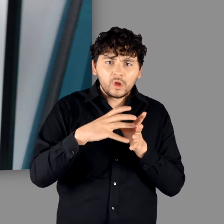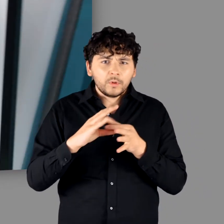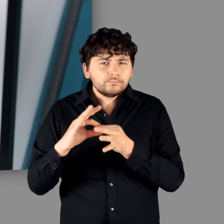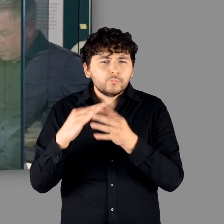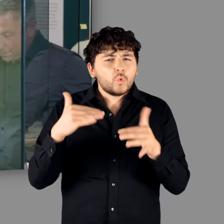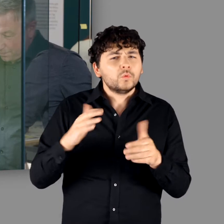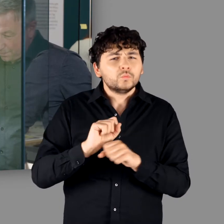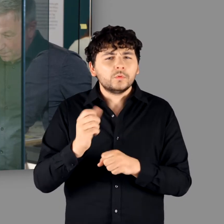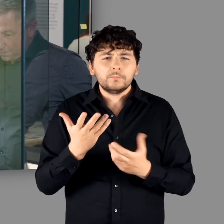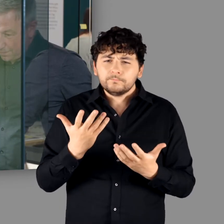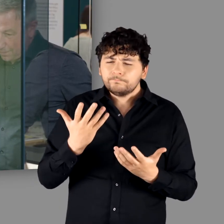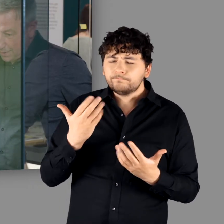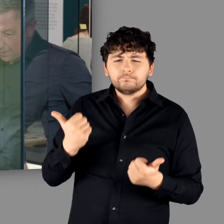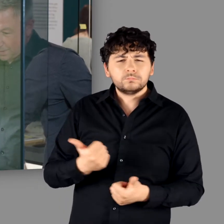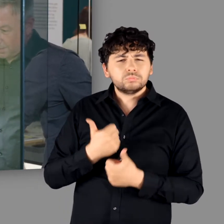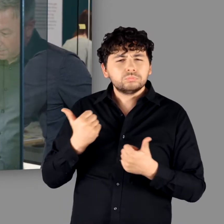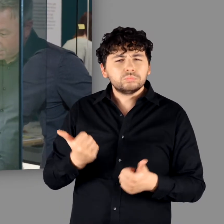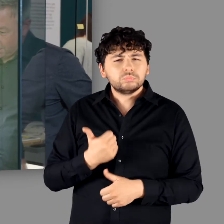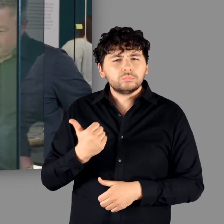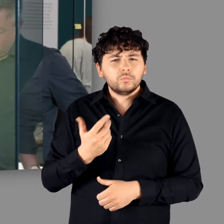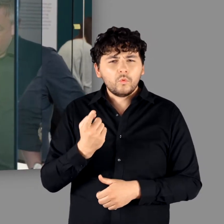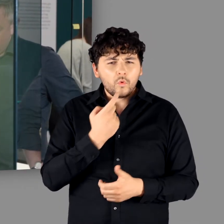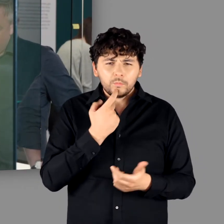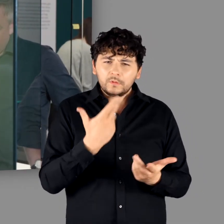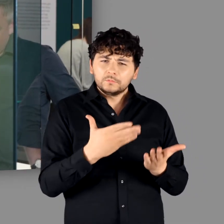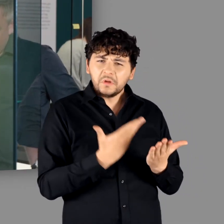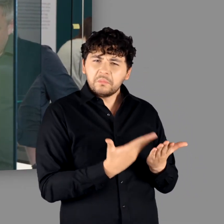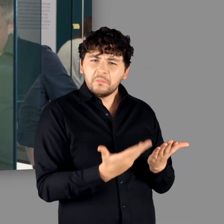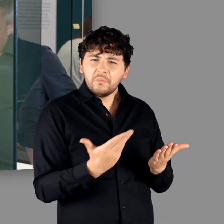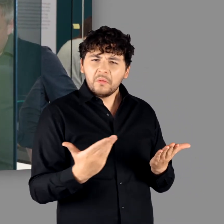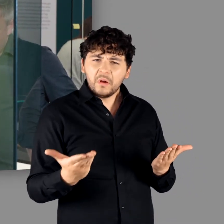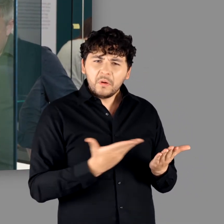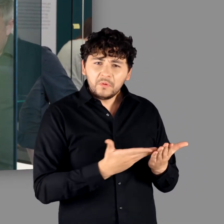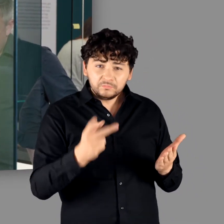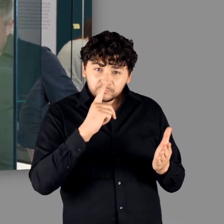"Ja das ist wirklich unglaublich, welche Möglichkeiten wir hier bekommen haben, Objekte zu präsentieren,